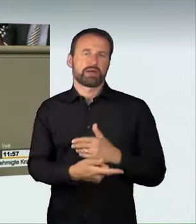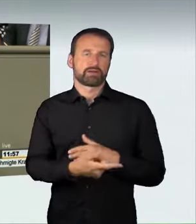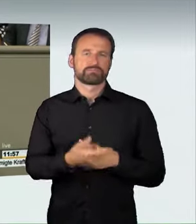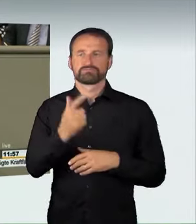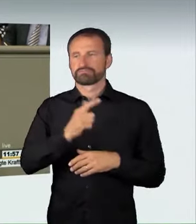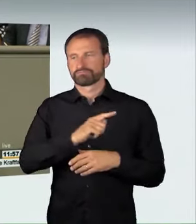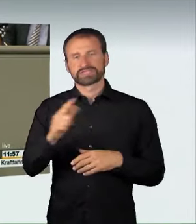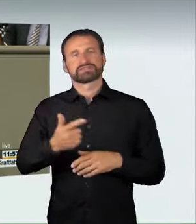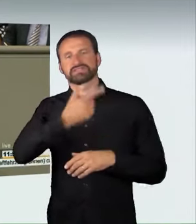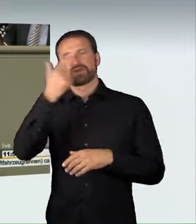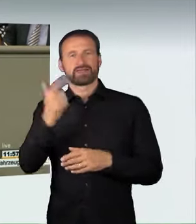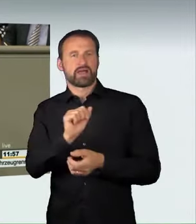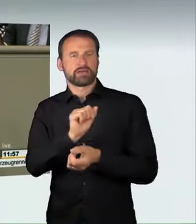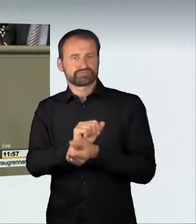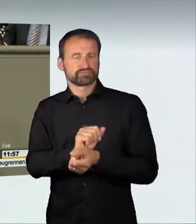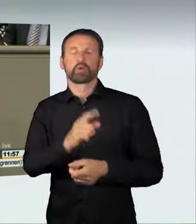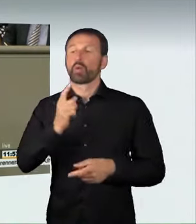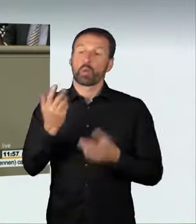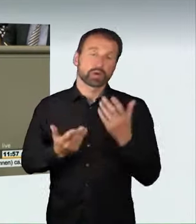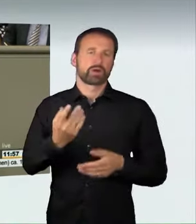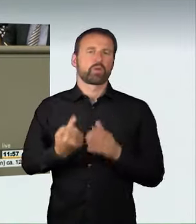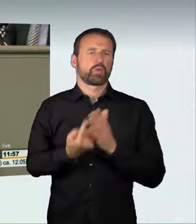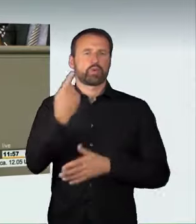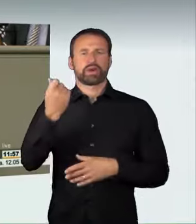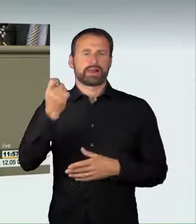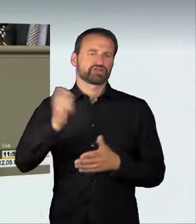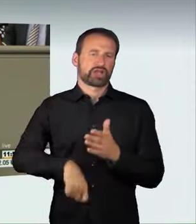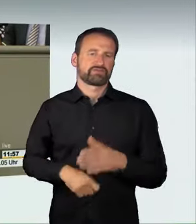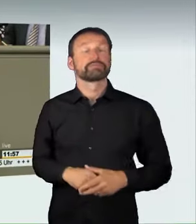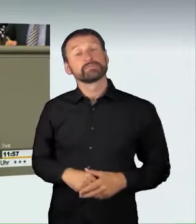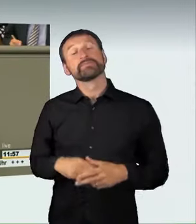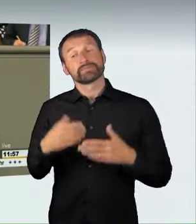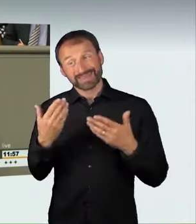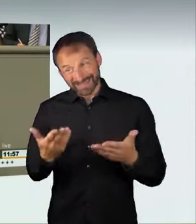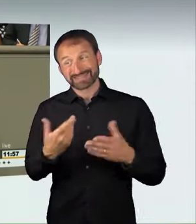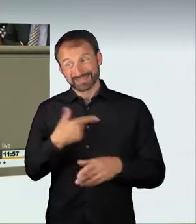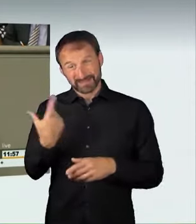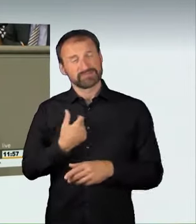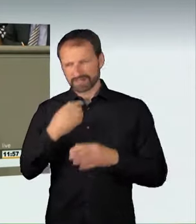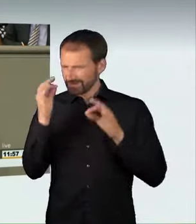Das tun wir, weil wir der Meinung sind, dass schon die Veranstaltung eines Rennens an sich oder die Teilnahme hieran gefährlich ist